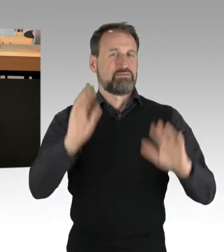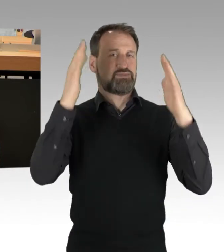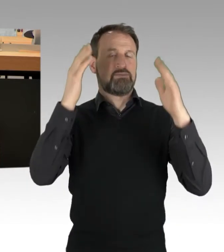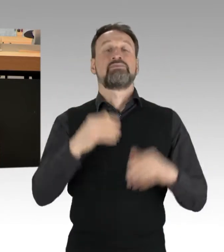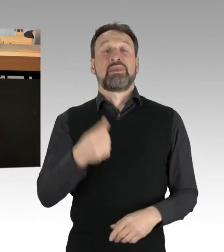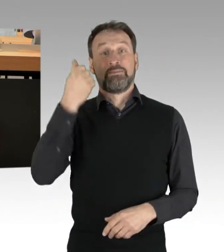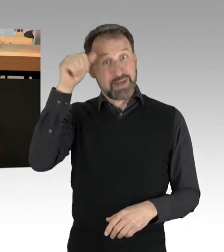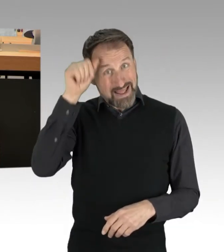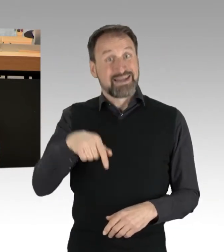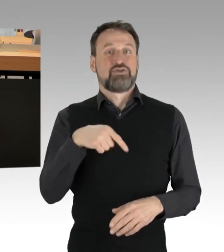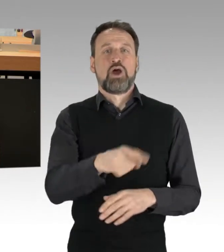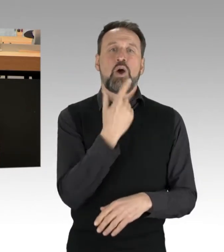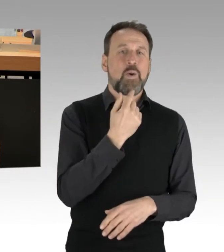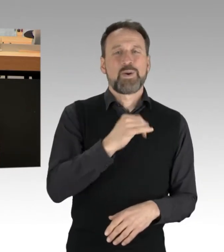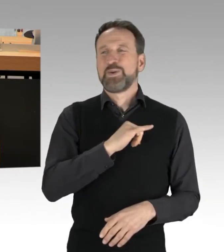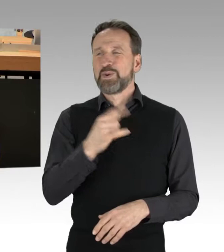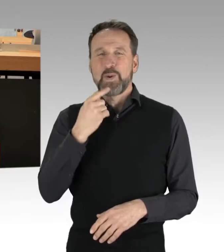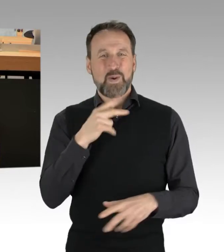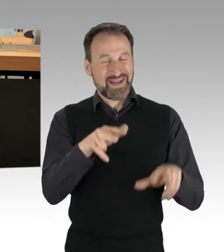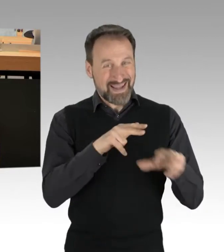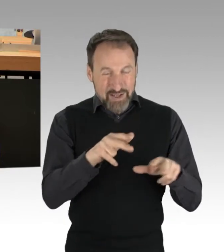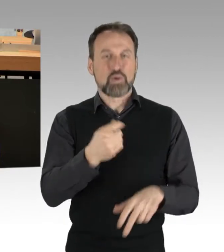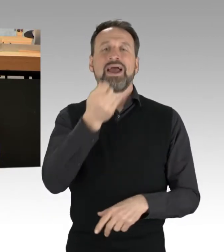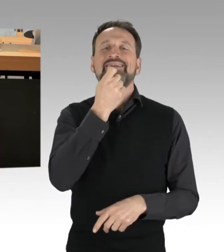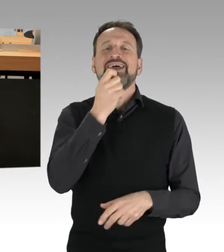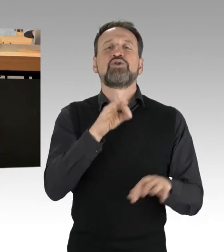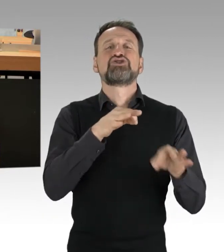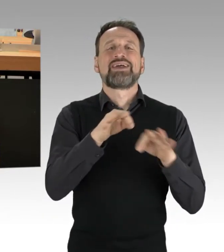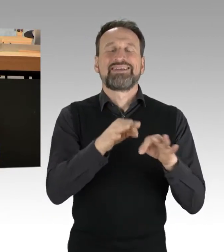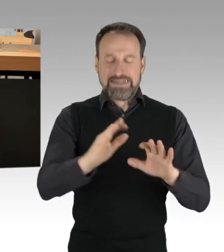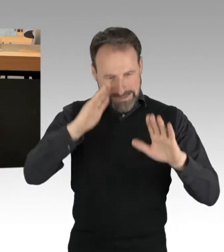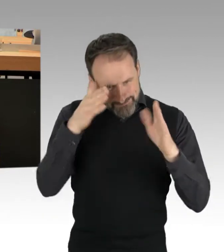genau das in den Fokus. Auch die Ampel im Bund bringt endlich einen überfälligen Kurswechsel,